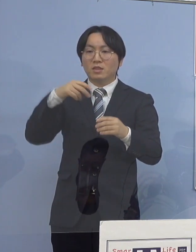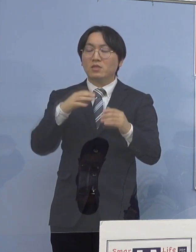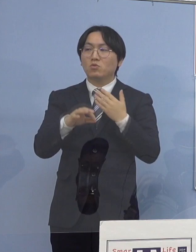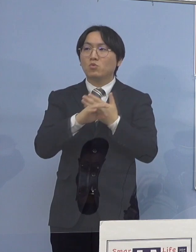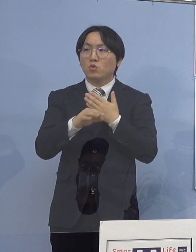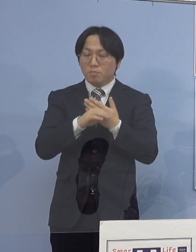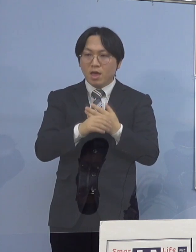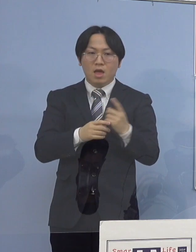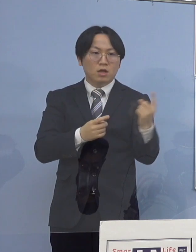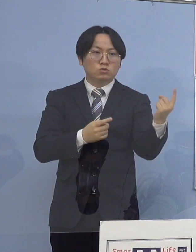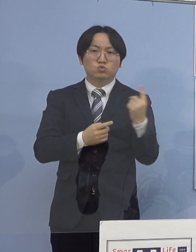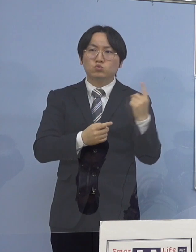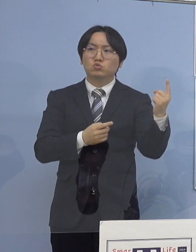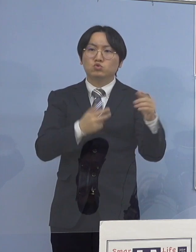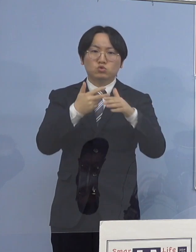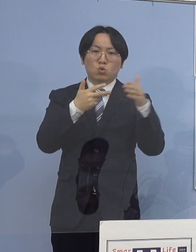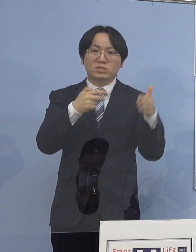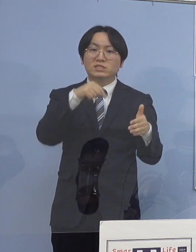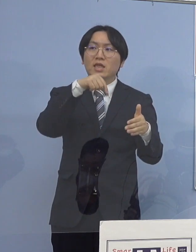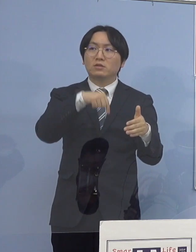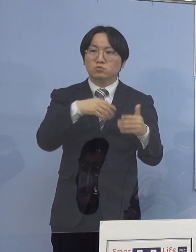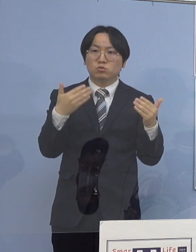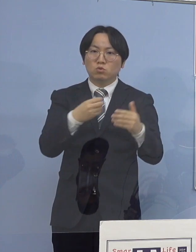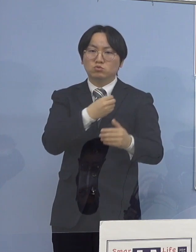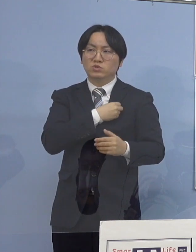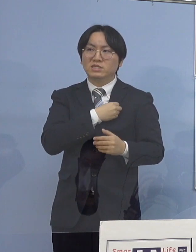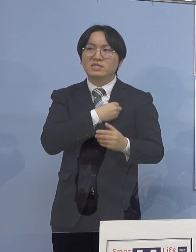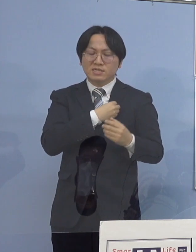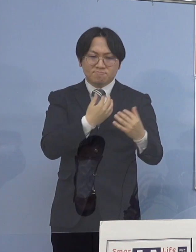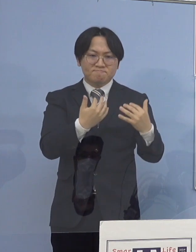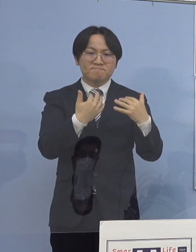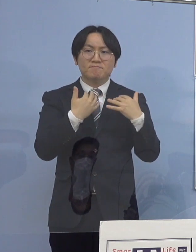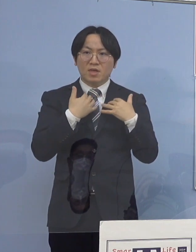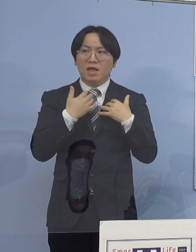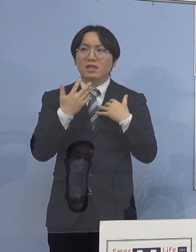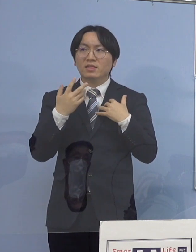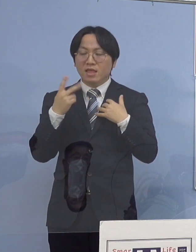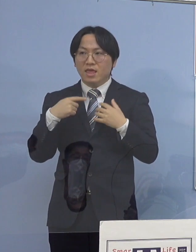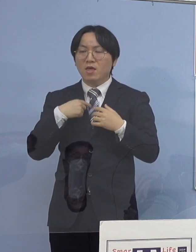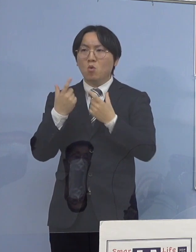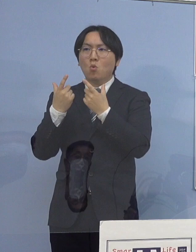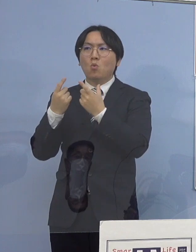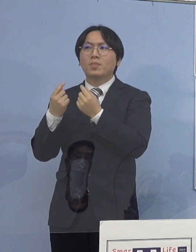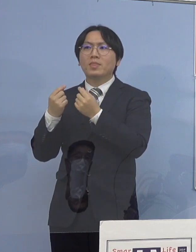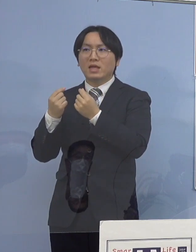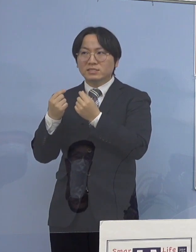となってくると今度はそこで 入所している皆さん方に拡げてしまうと